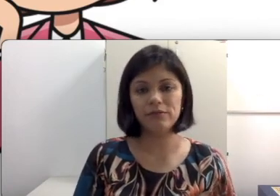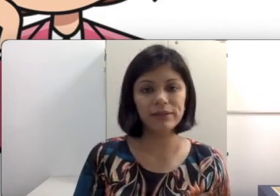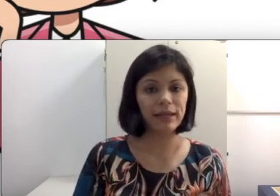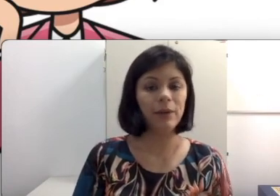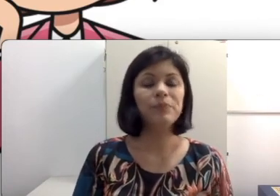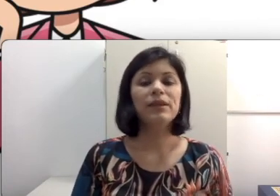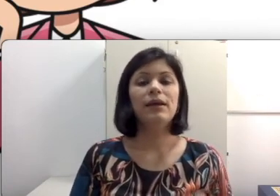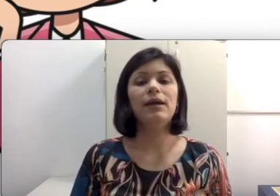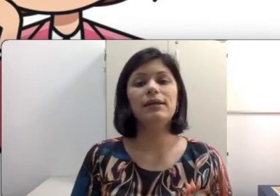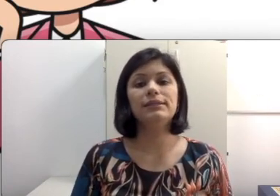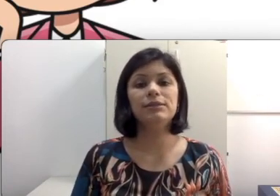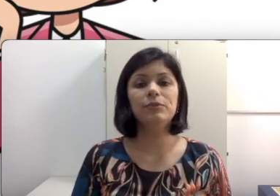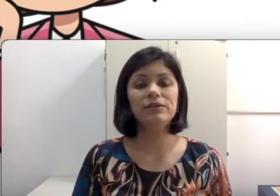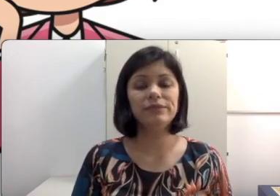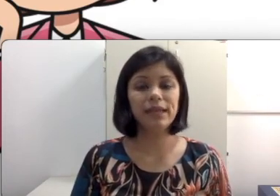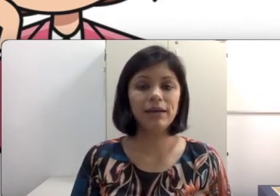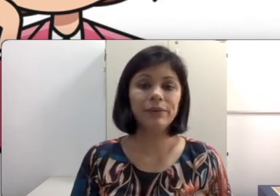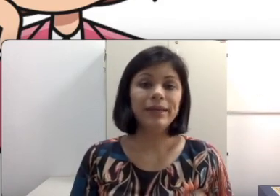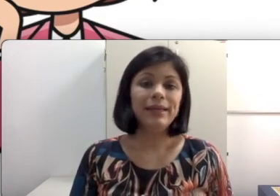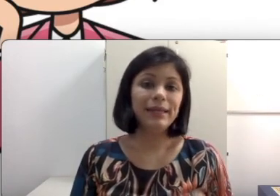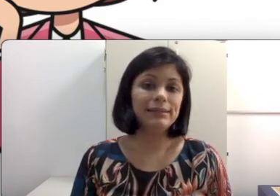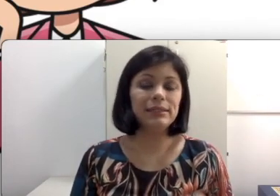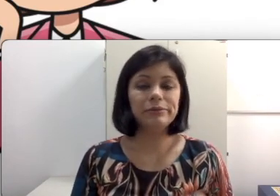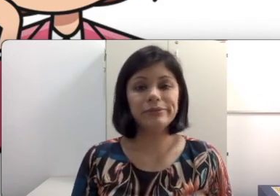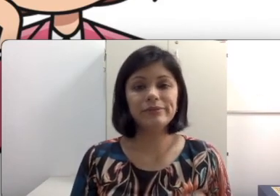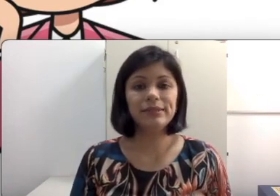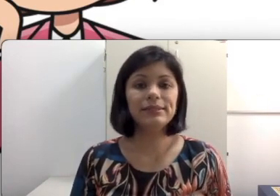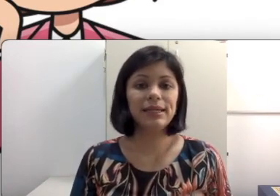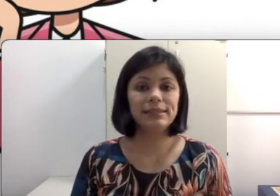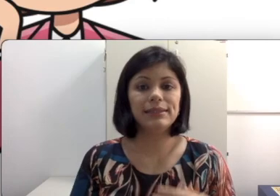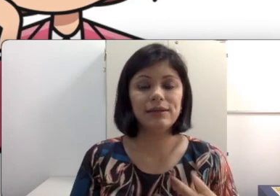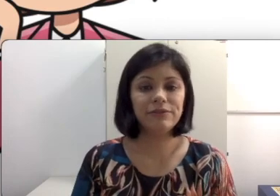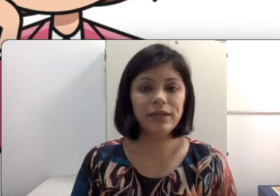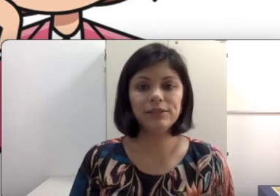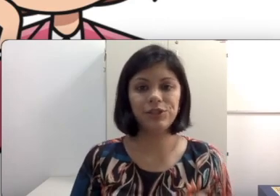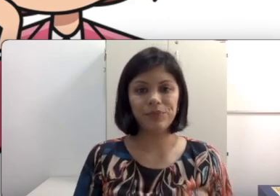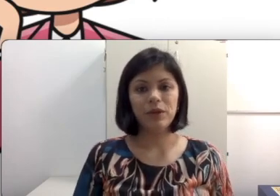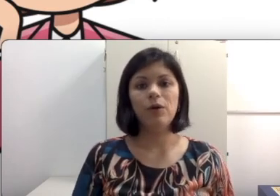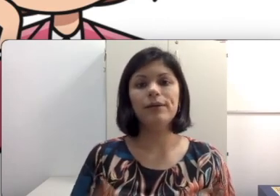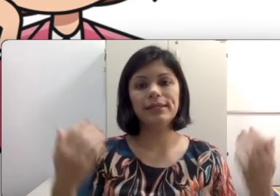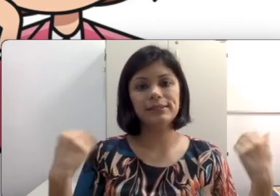vai estar sendo beneficiado e esse aluno algumas vezes quer sentar na frente. Ou quer sentar